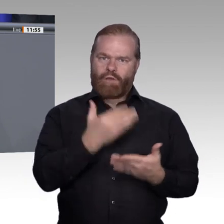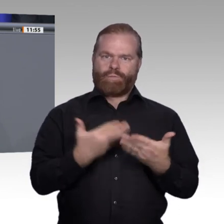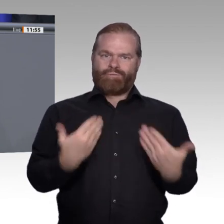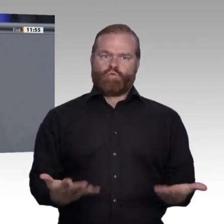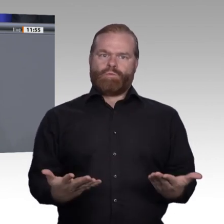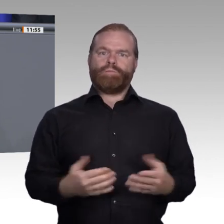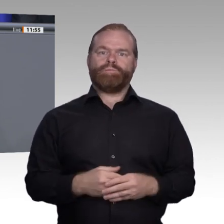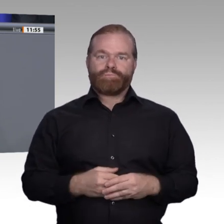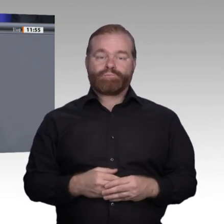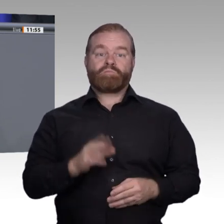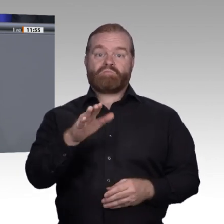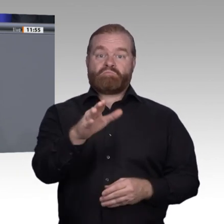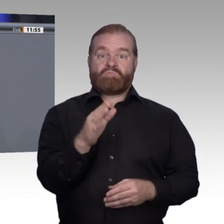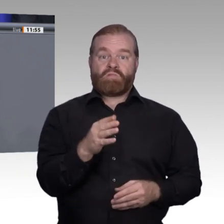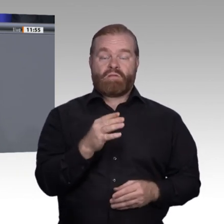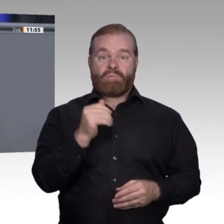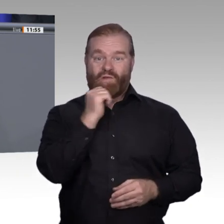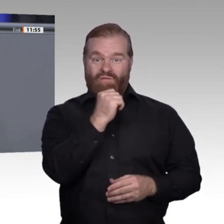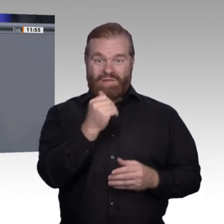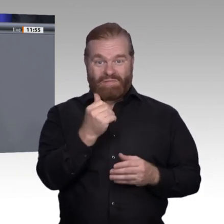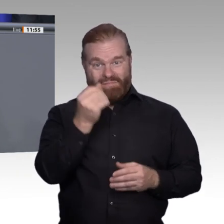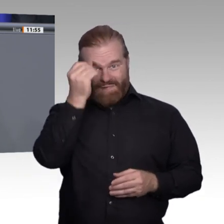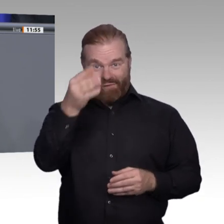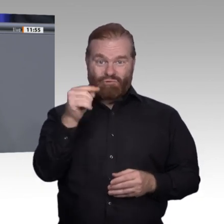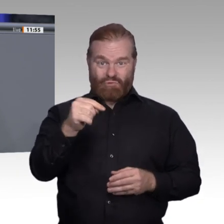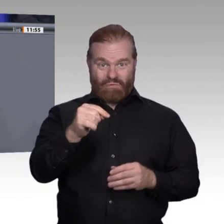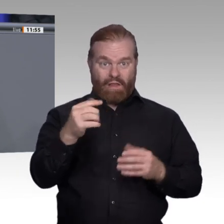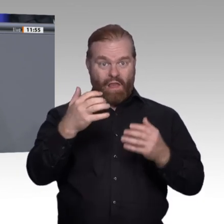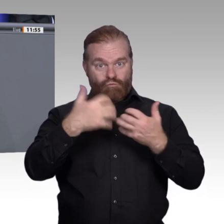Die Berufsbildung muss ein eigenständiger und erfolgreicher Bildungsweg bleiben. Sie